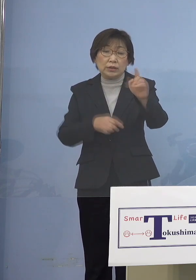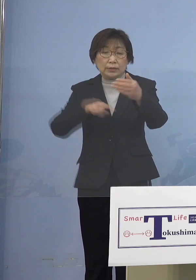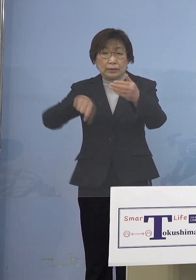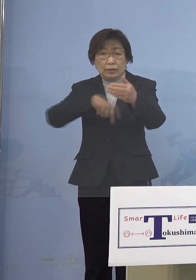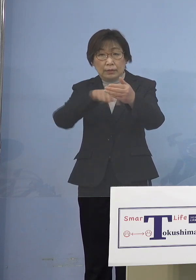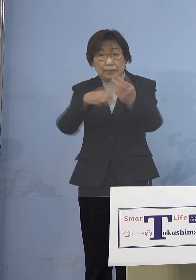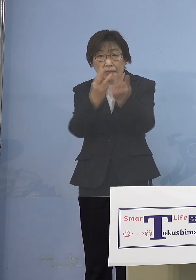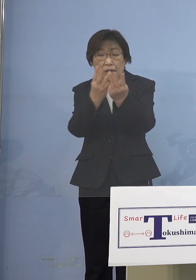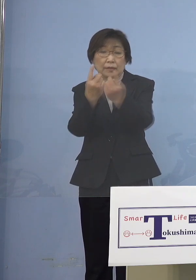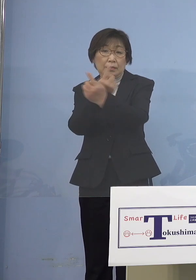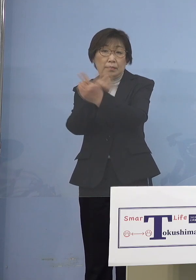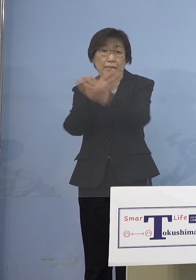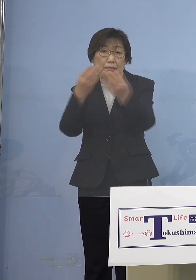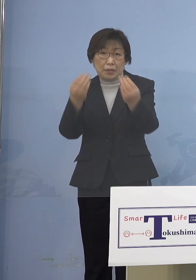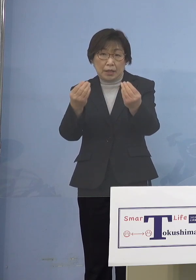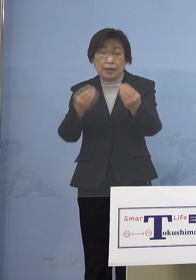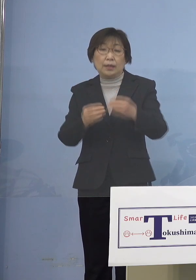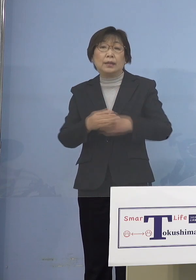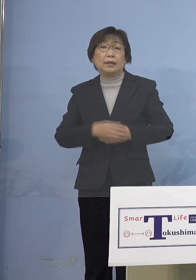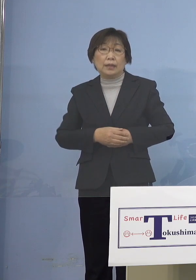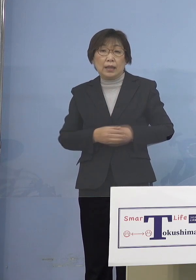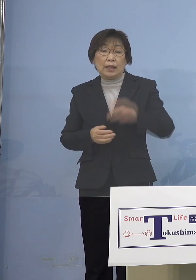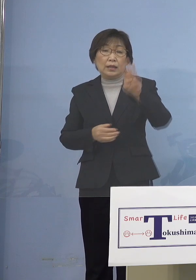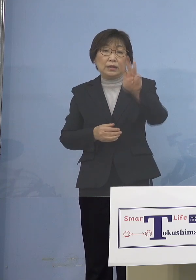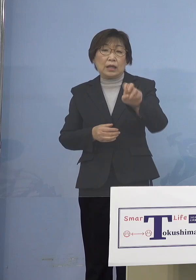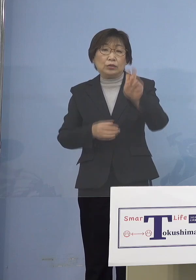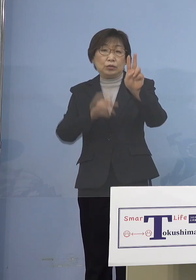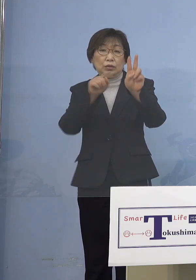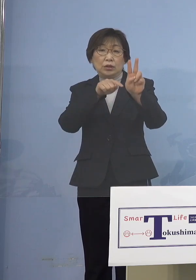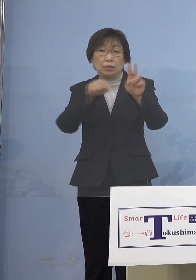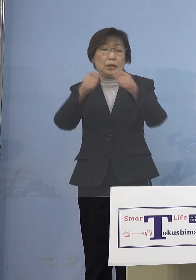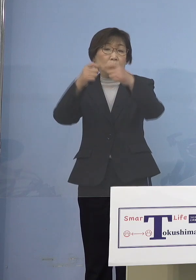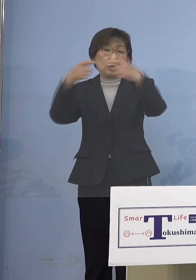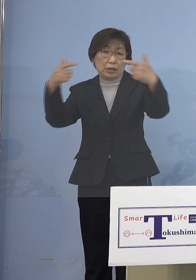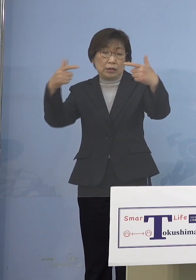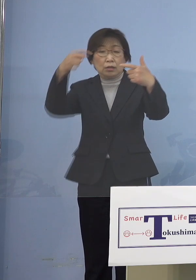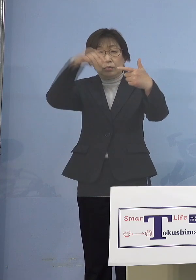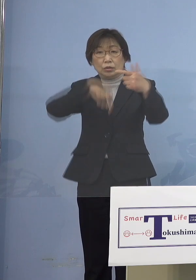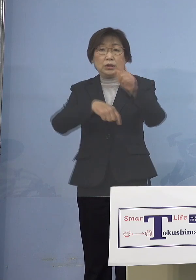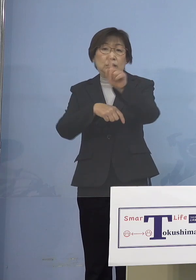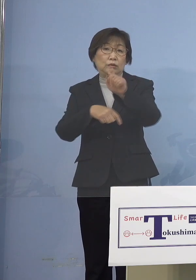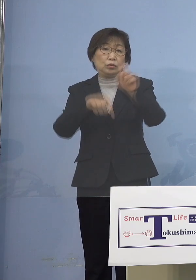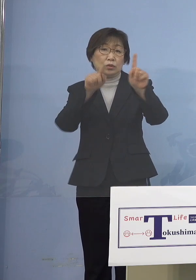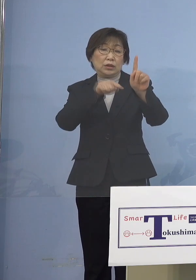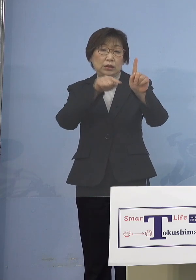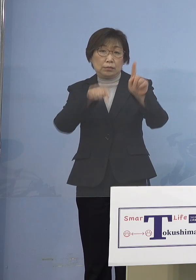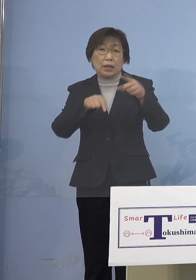32名実は増えているんですが そのうちの11名、二次感染全て